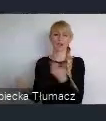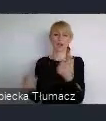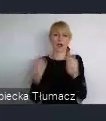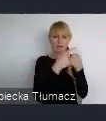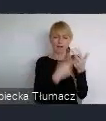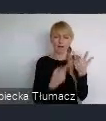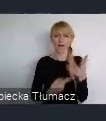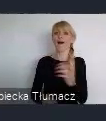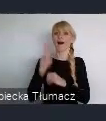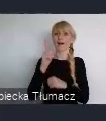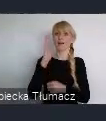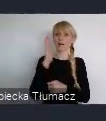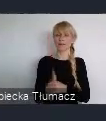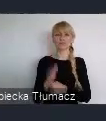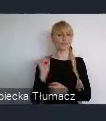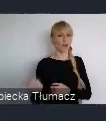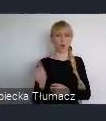przedstawiciele miast, może nie wszystkich oczywiście.